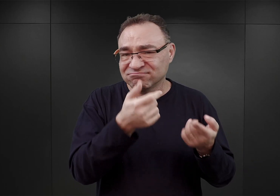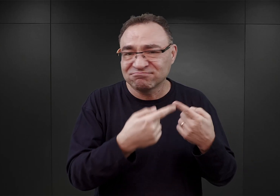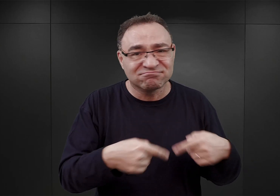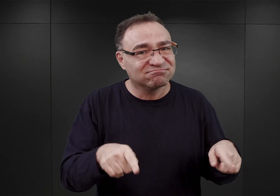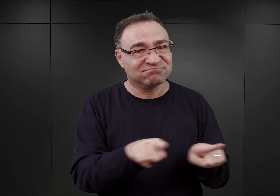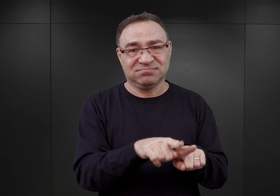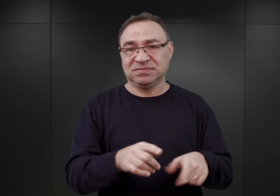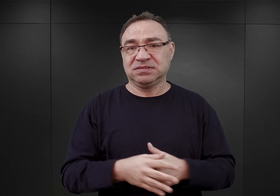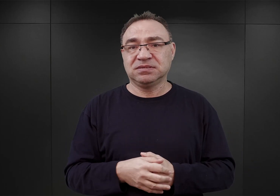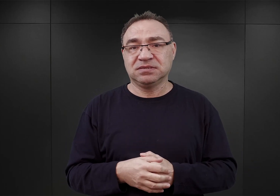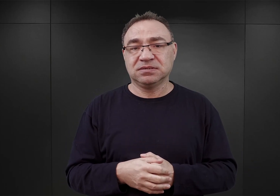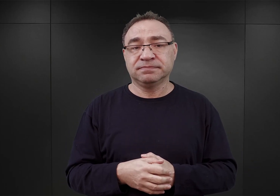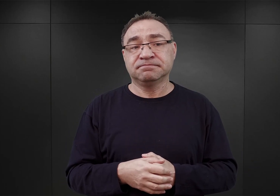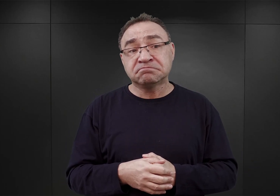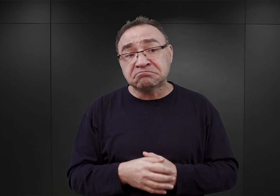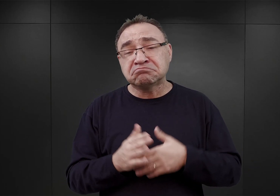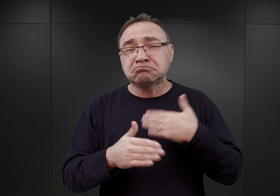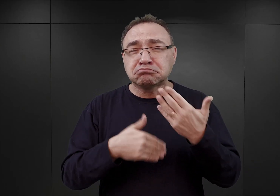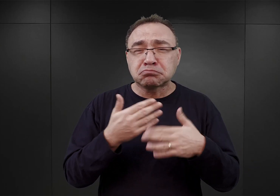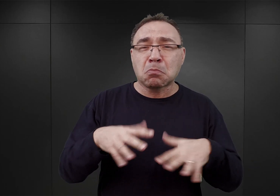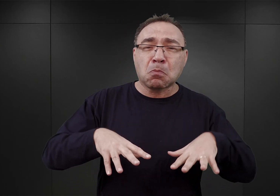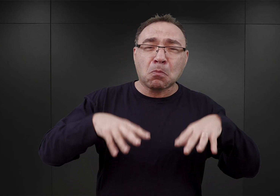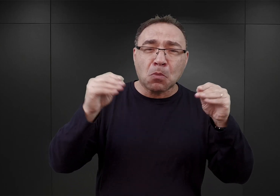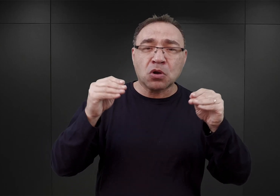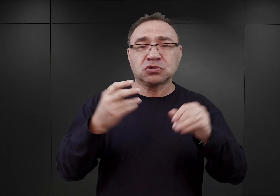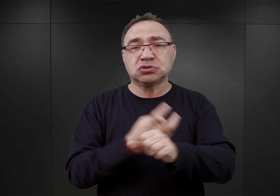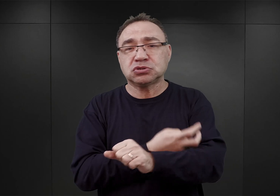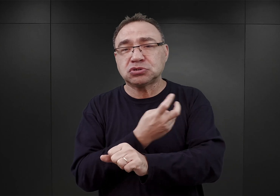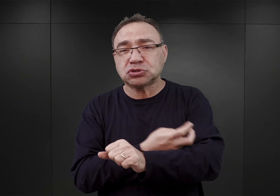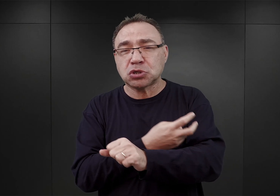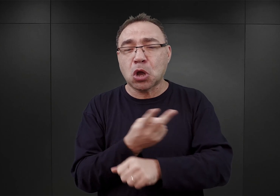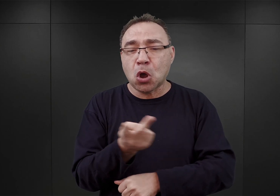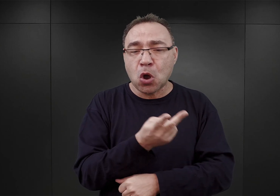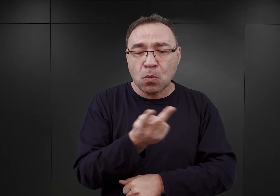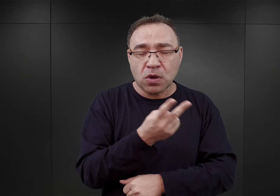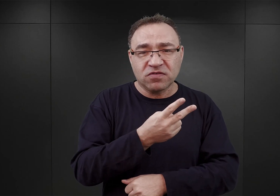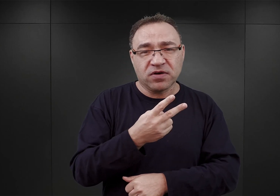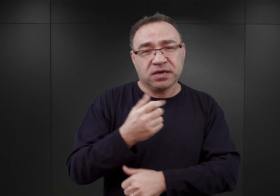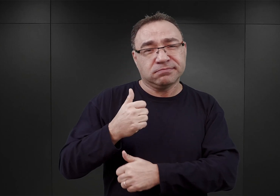W związku z tym, gdzieś tak w początkach czerwca obaj ci oficerowie, doszli do wniosku, że